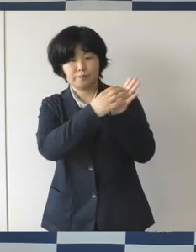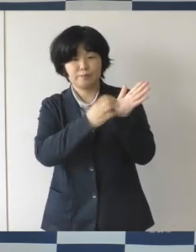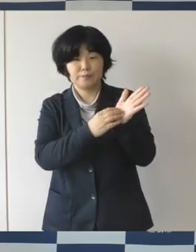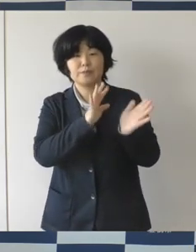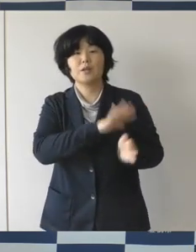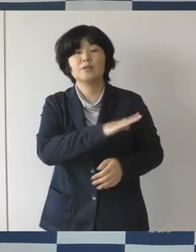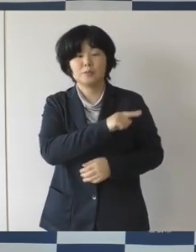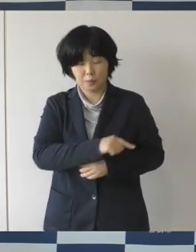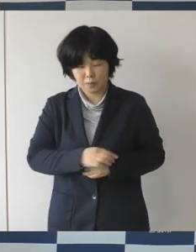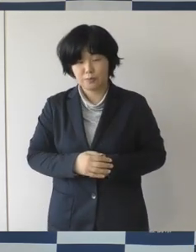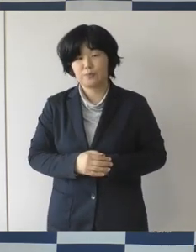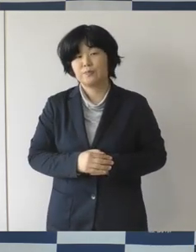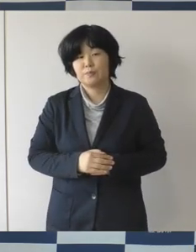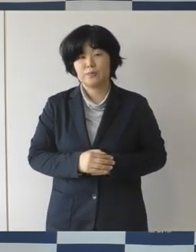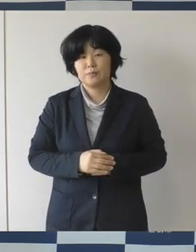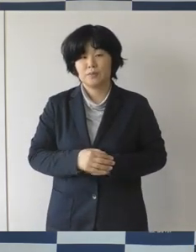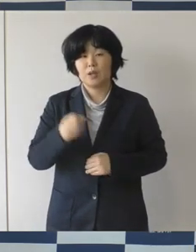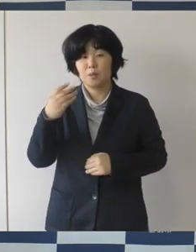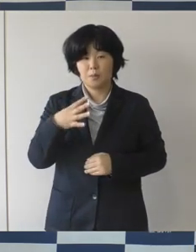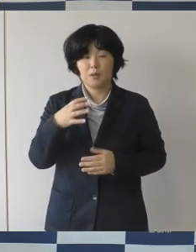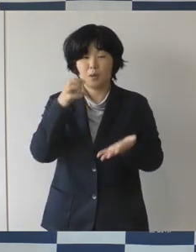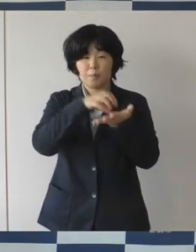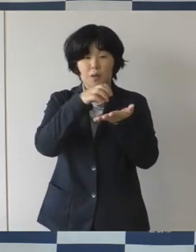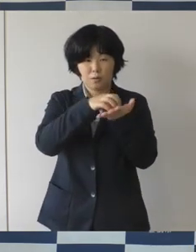ロゴマークを決まったよ、ということとか